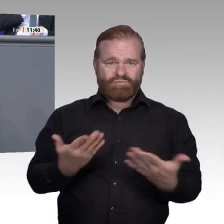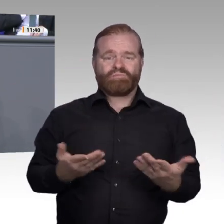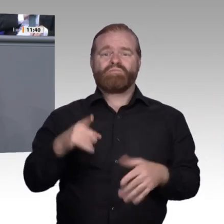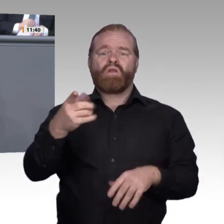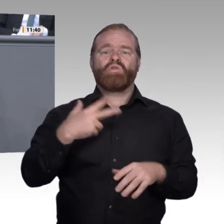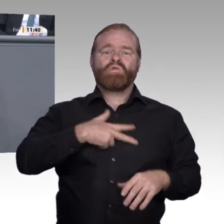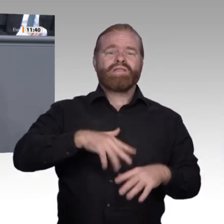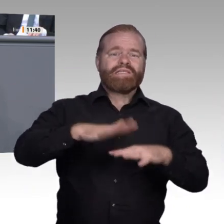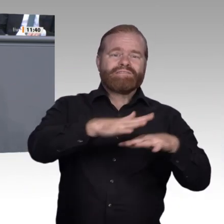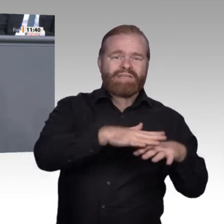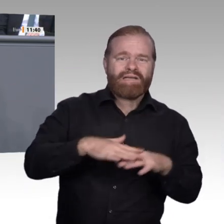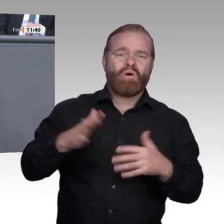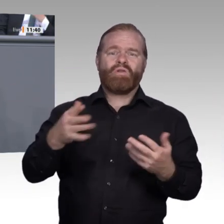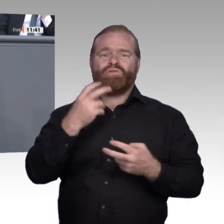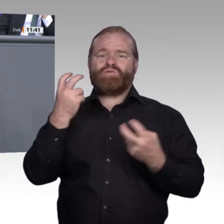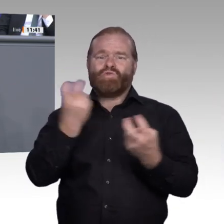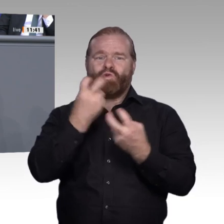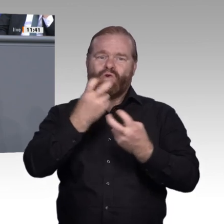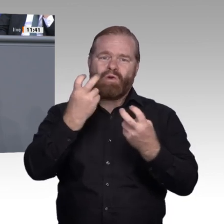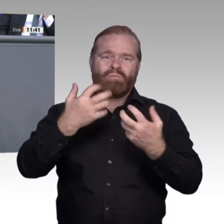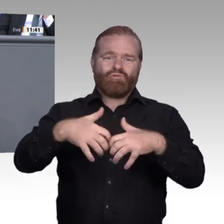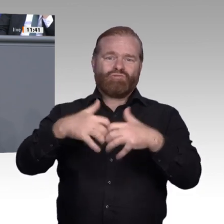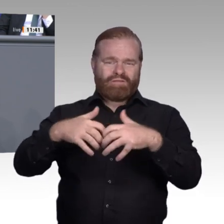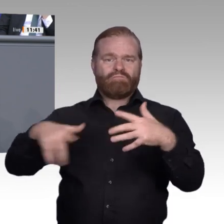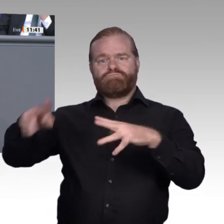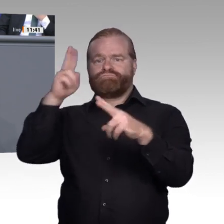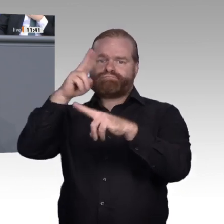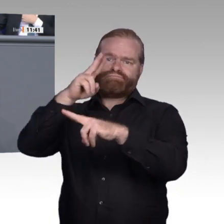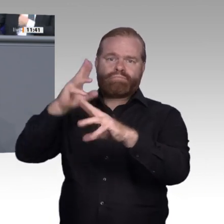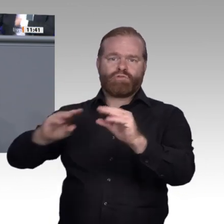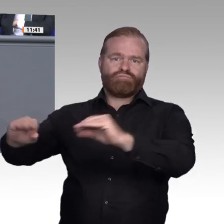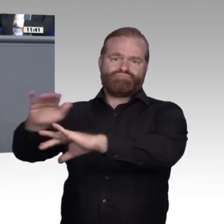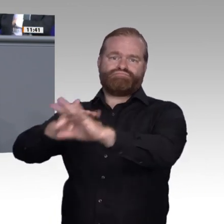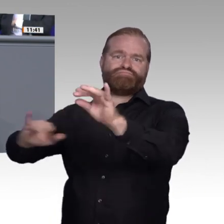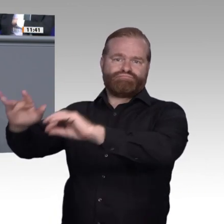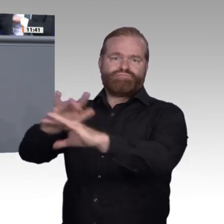Maschinen verarbeiten Daten, und Menschen machen aus diesen Daten nützliche Informationen